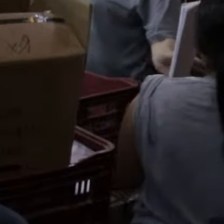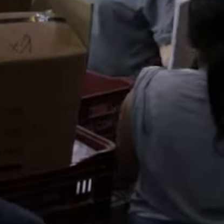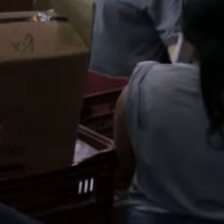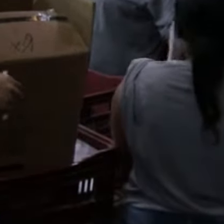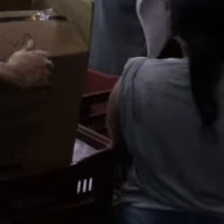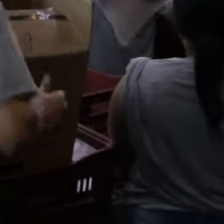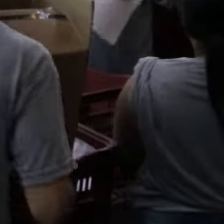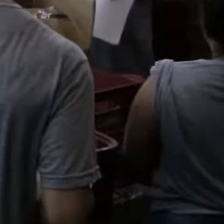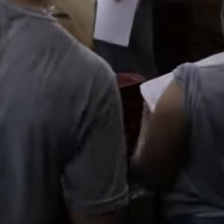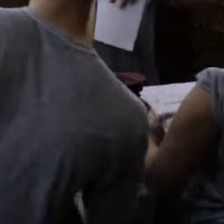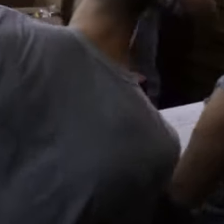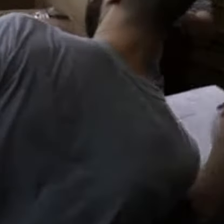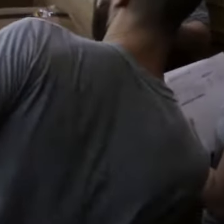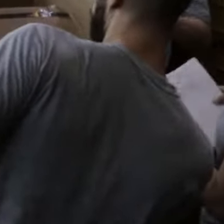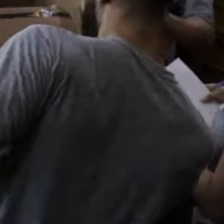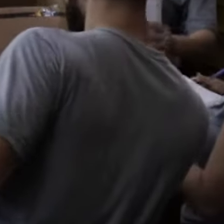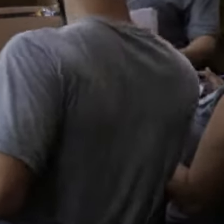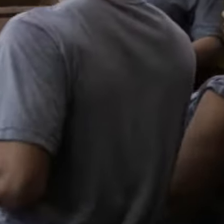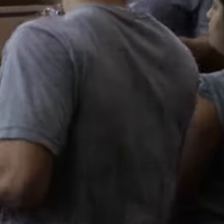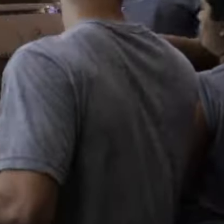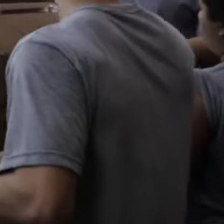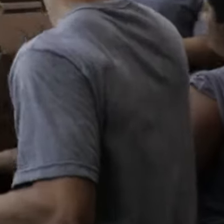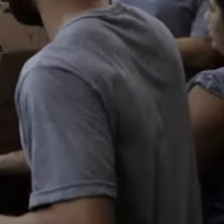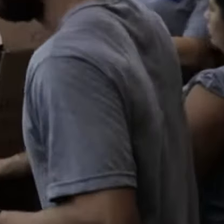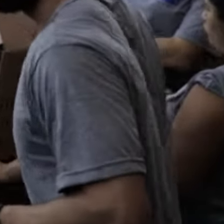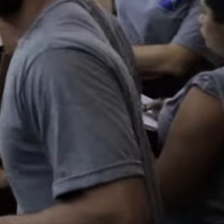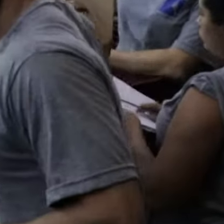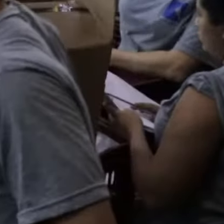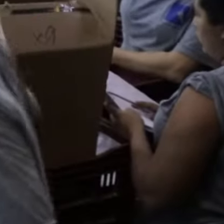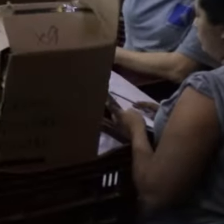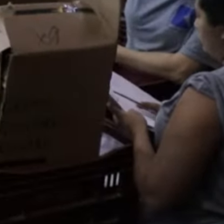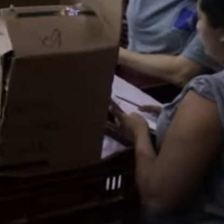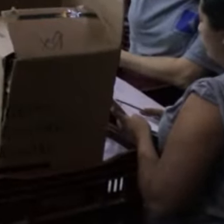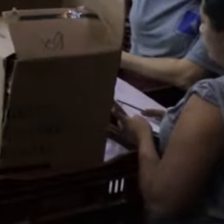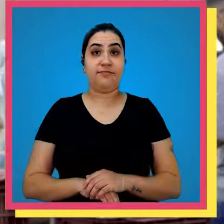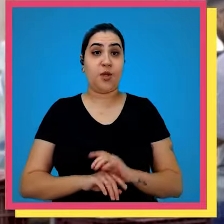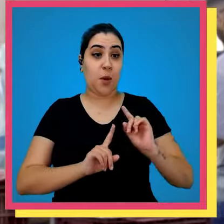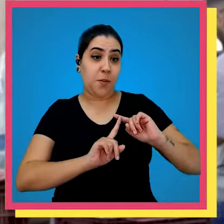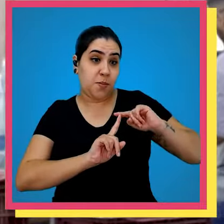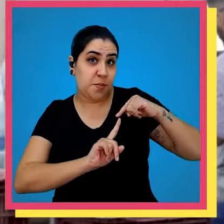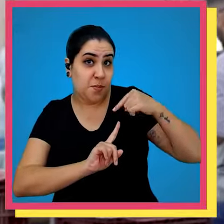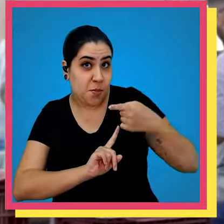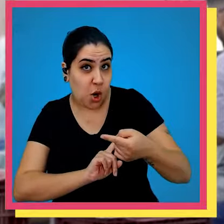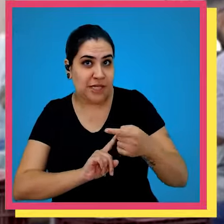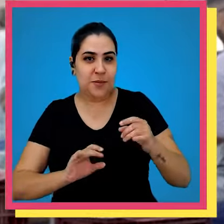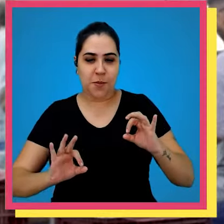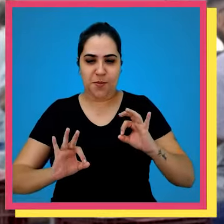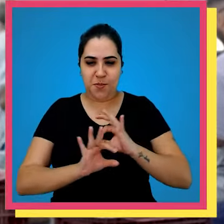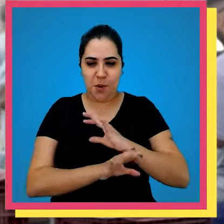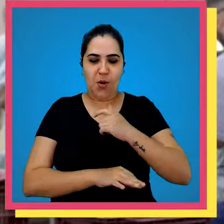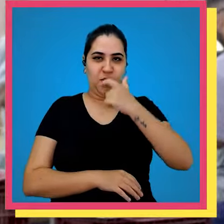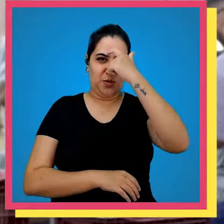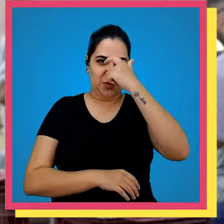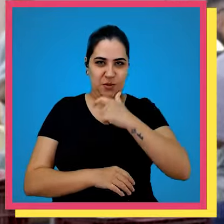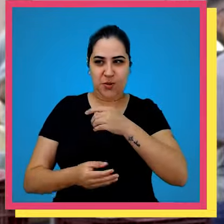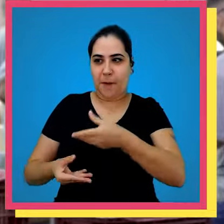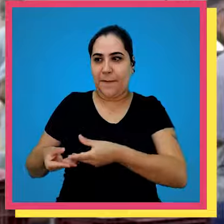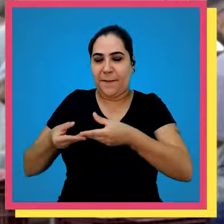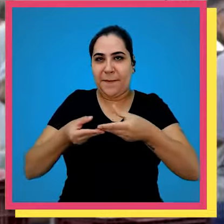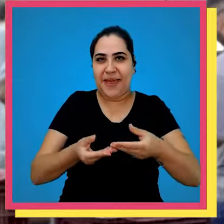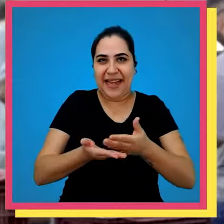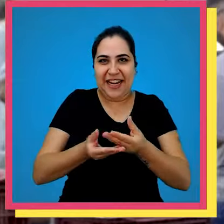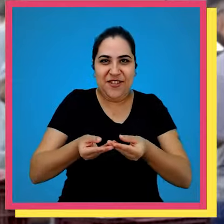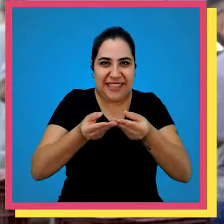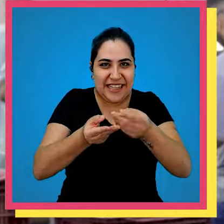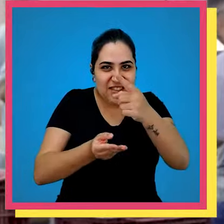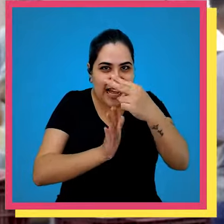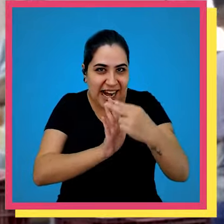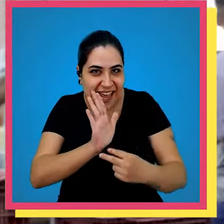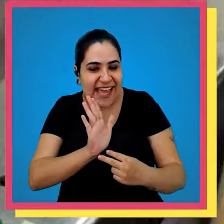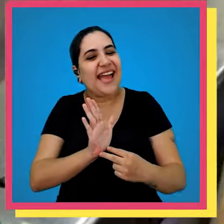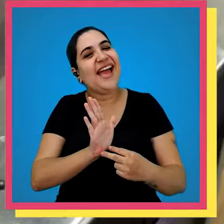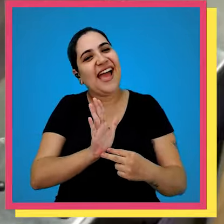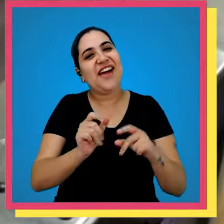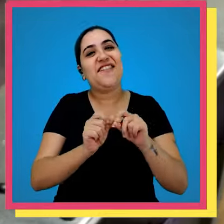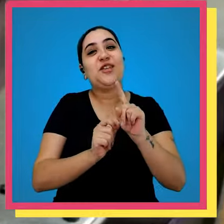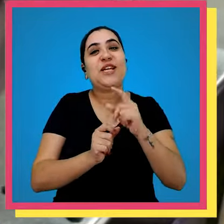o próximo passo depois que o colaborador pega o seu livro para você ler é passado pela